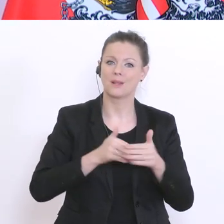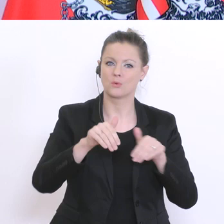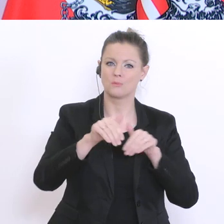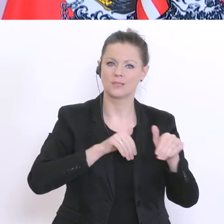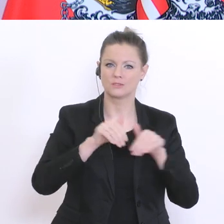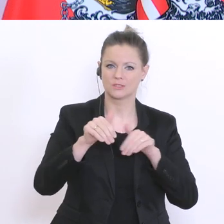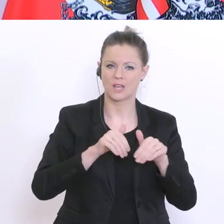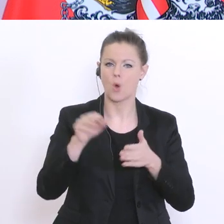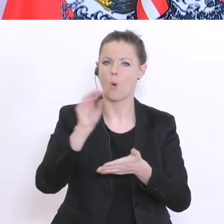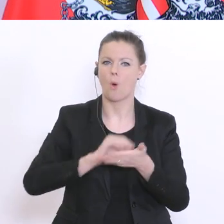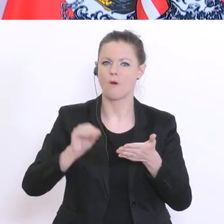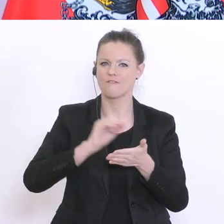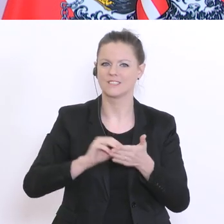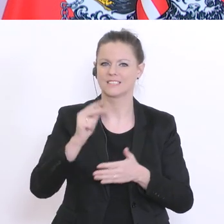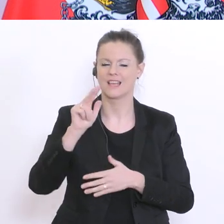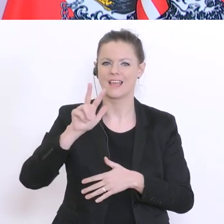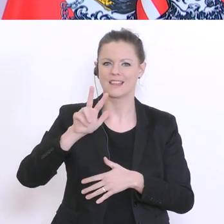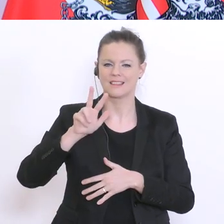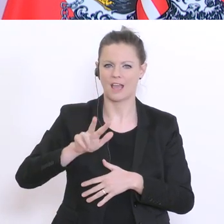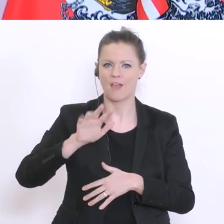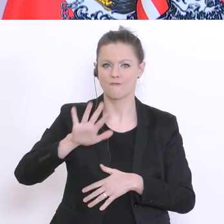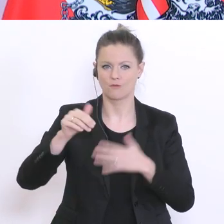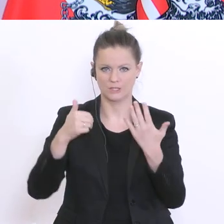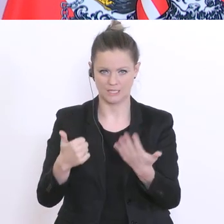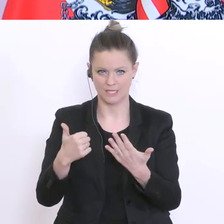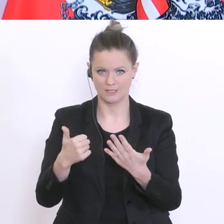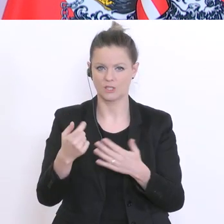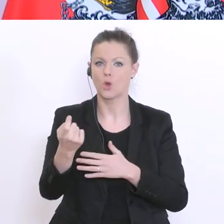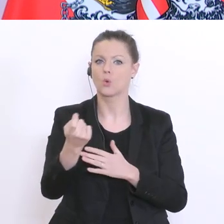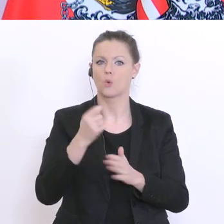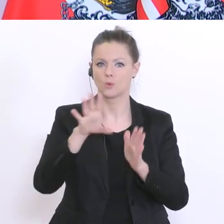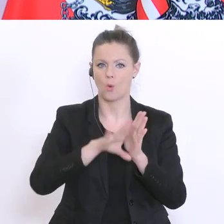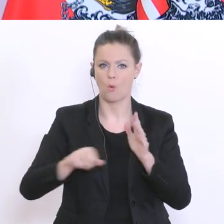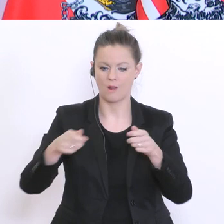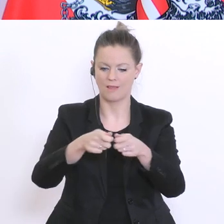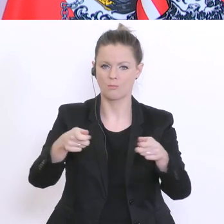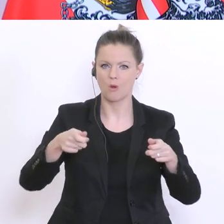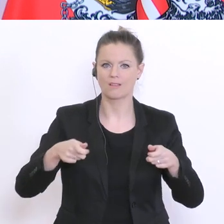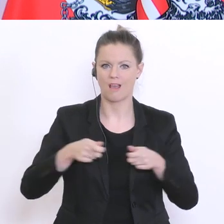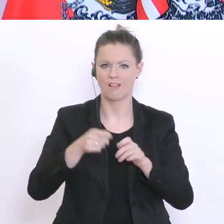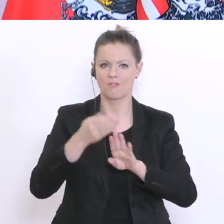ein Onlineportal für Distance-Learning einrichten. Wir wollen damit sowas wie einen niederschwelligen